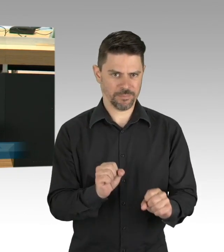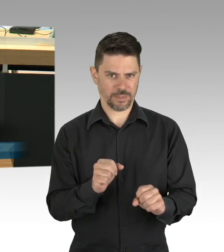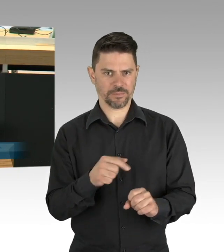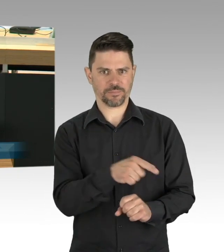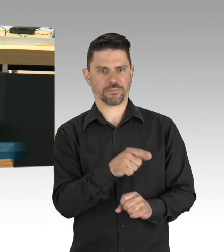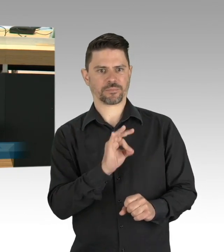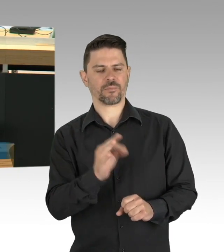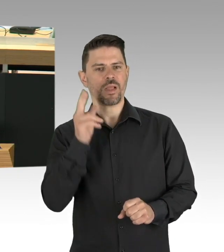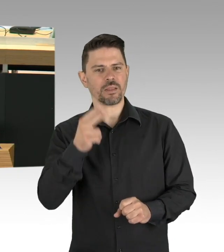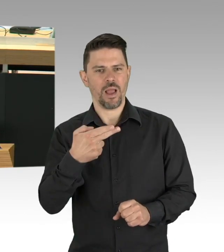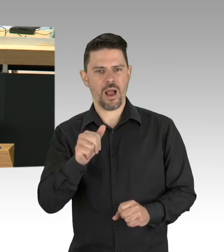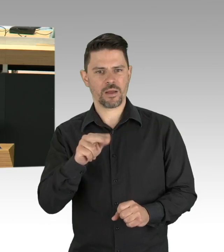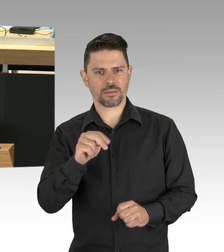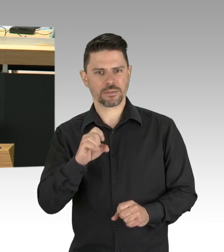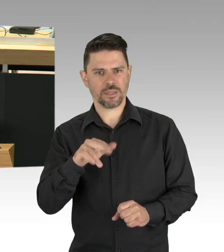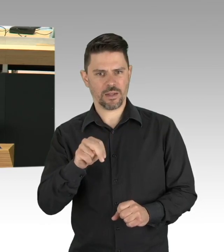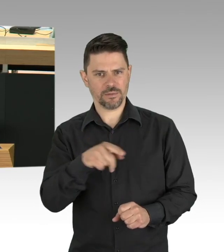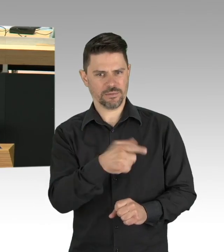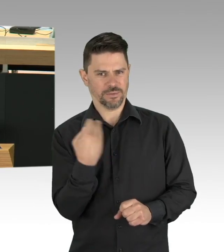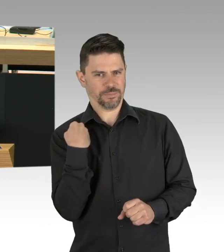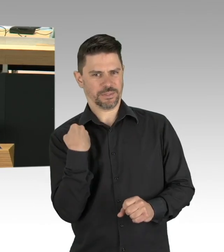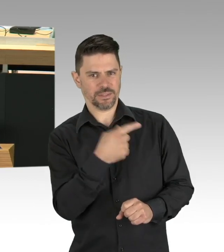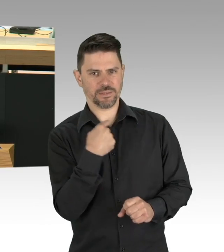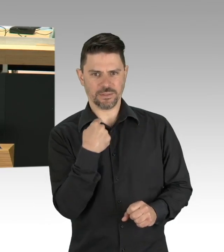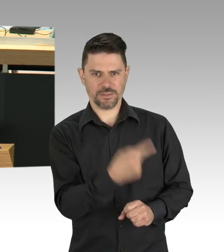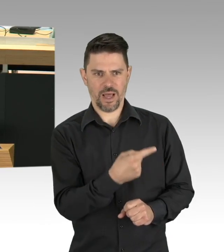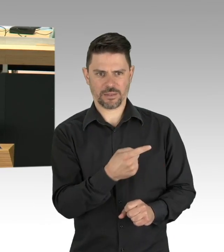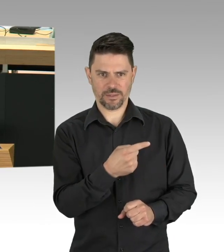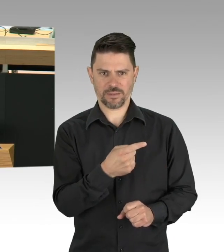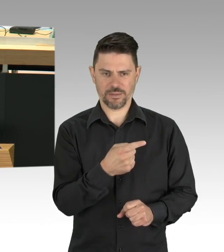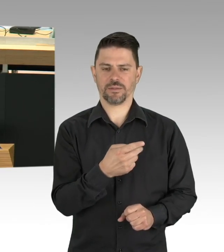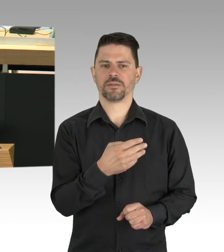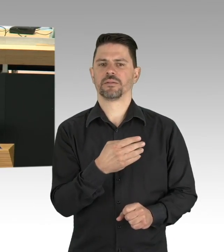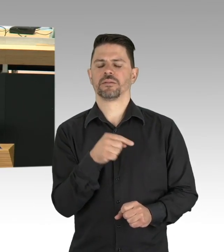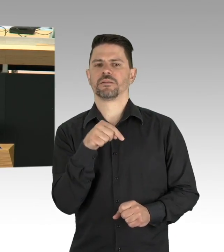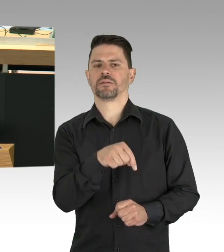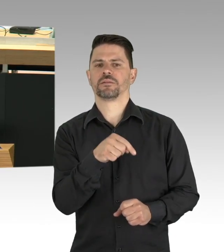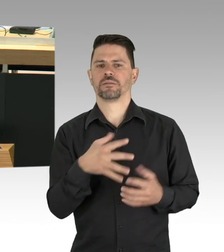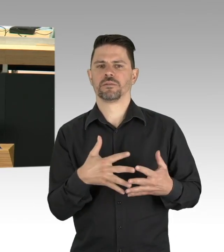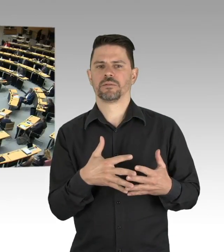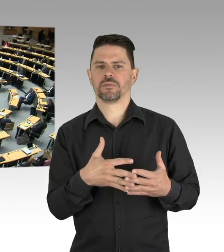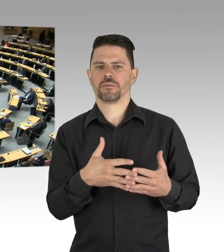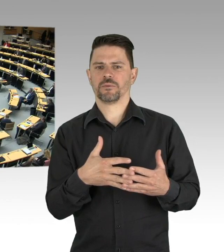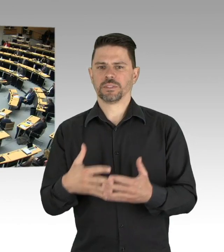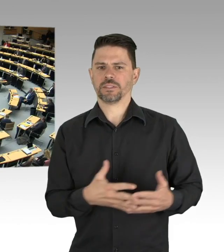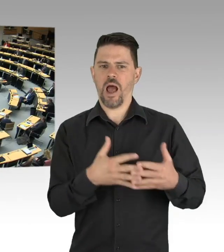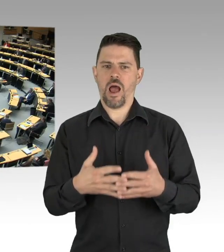Herr Trump hat ja da komische Bemerkungen zu gemacht, falls Sie dem Glauben schenken sollten. (Beifall)